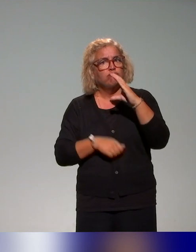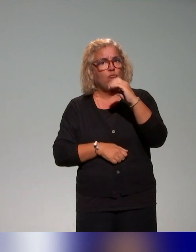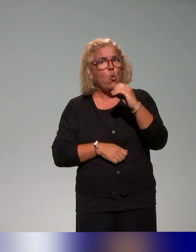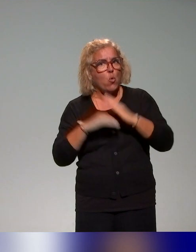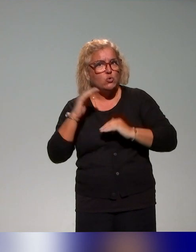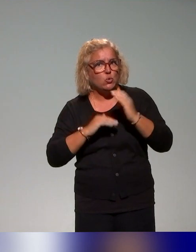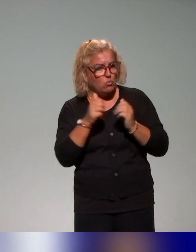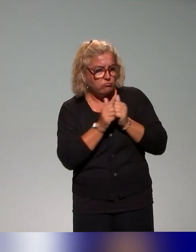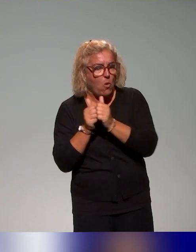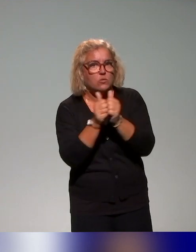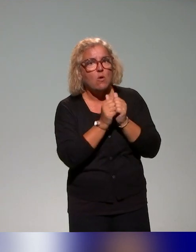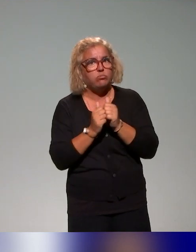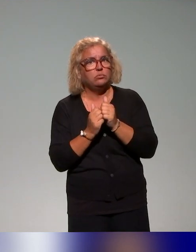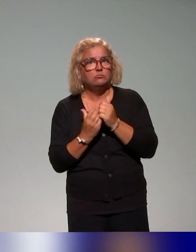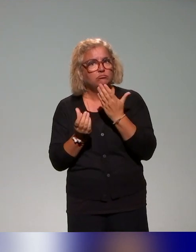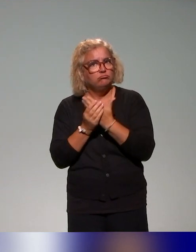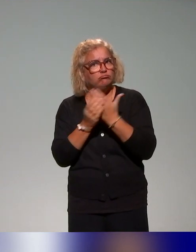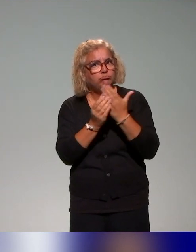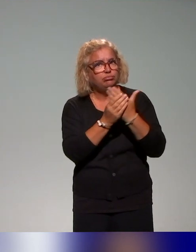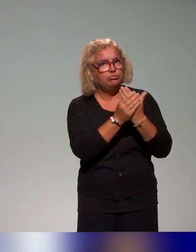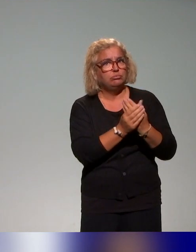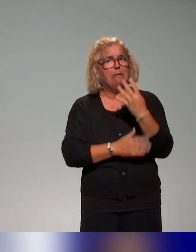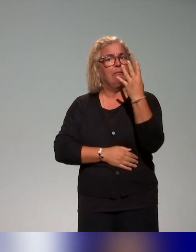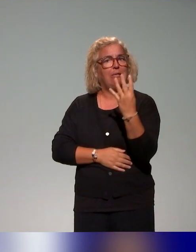ont été là aussi structurées en quatre blocs, qu'on présente aussi